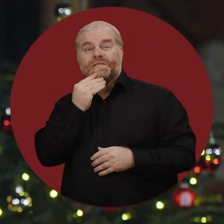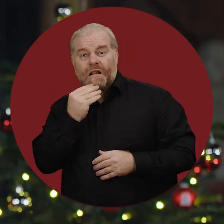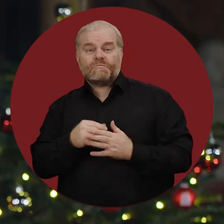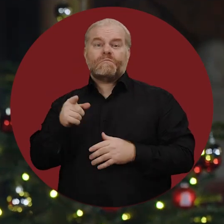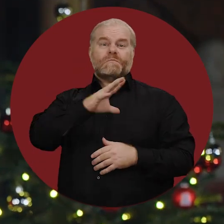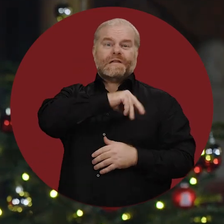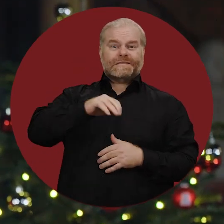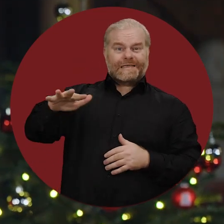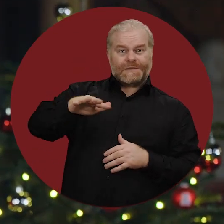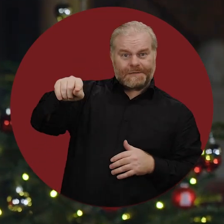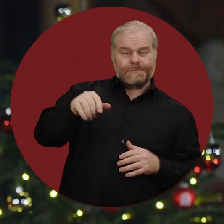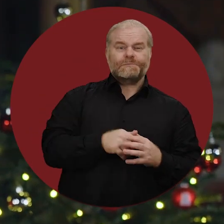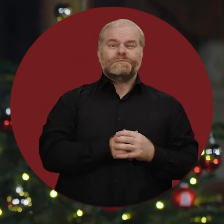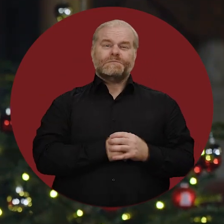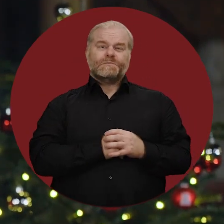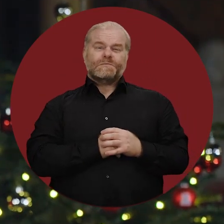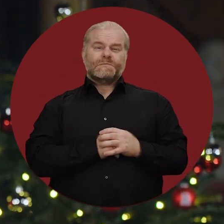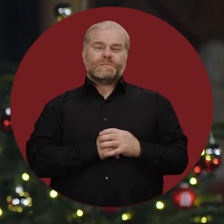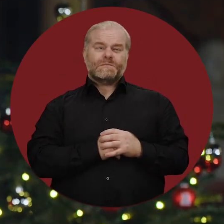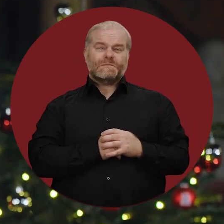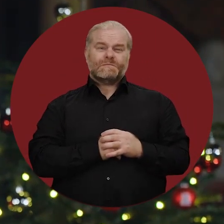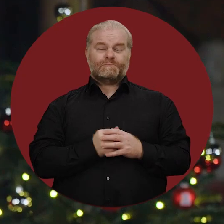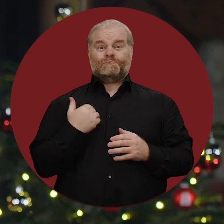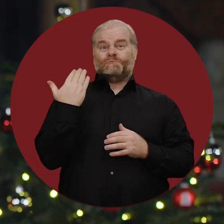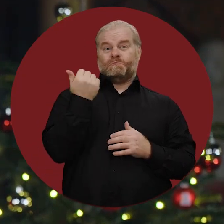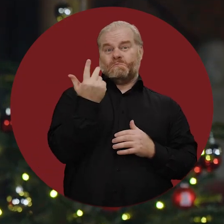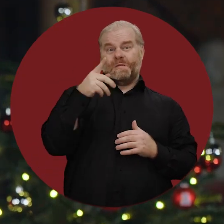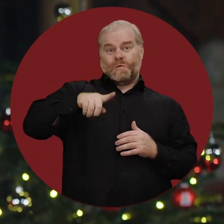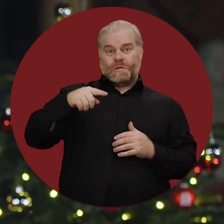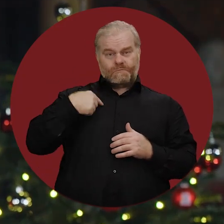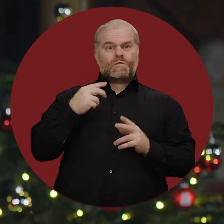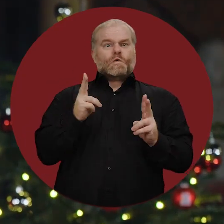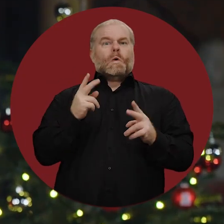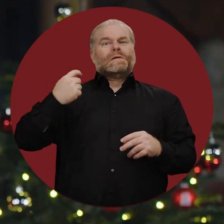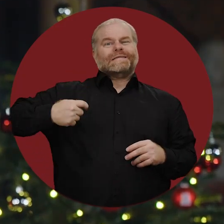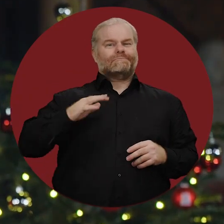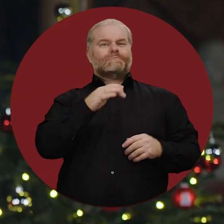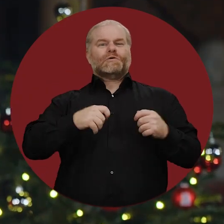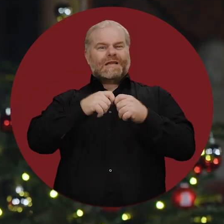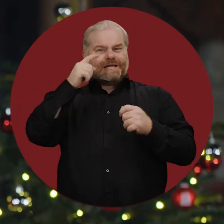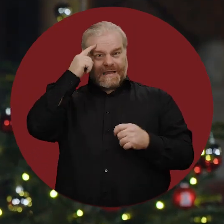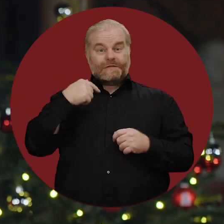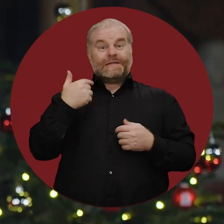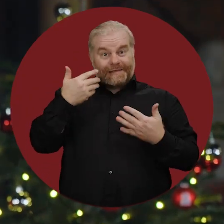in Israel und den palästinensischen Gebieten. Noch als Präsident des Bundesrates